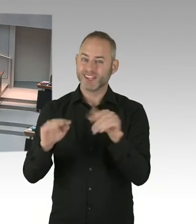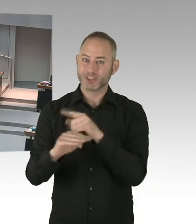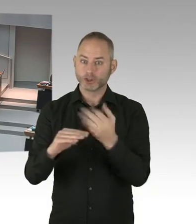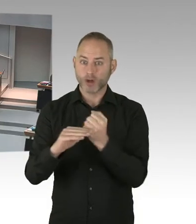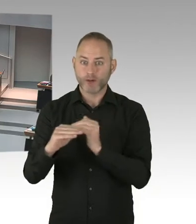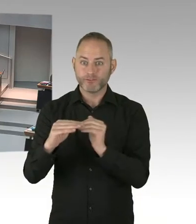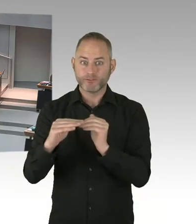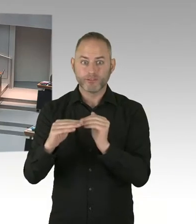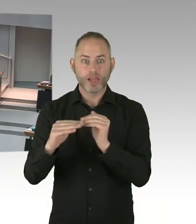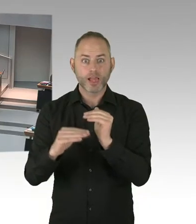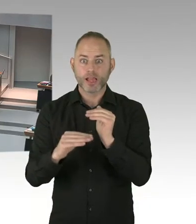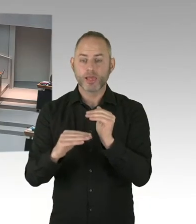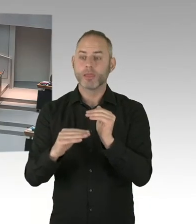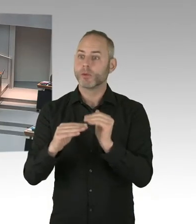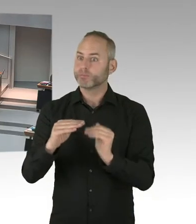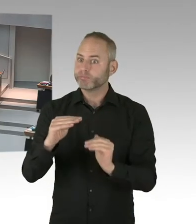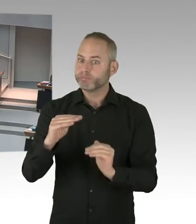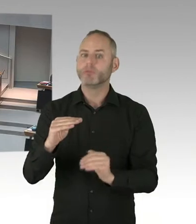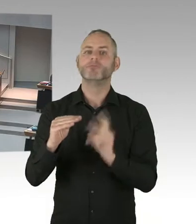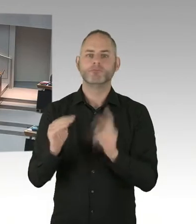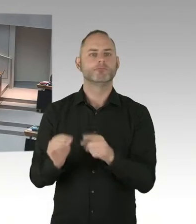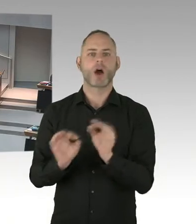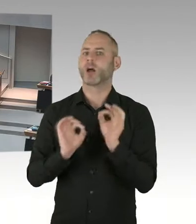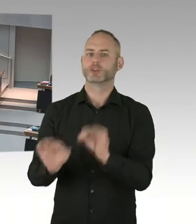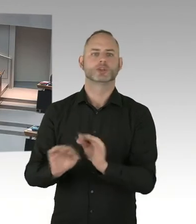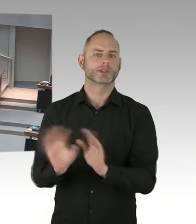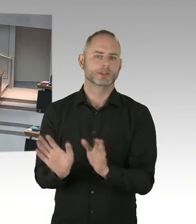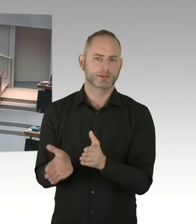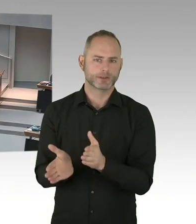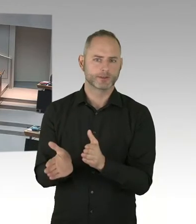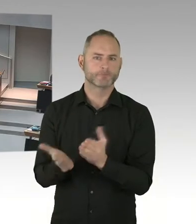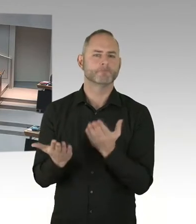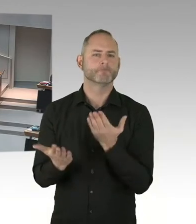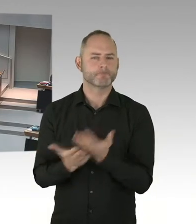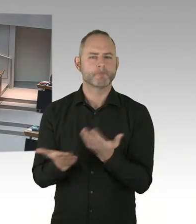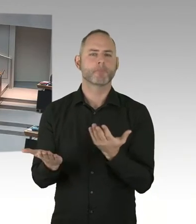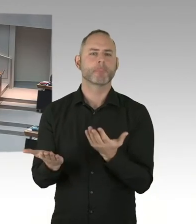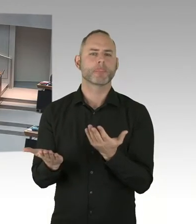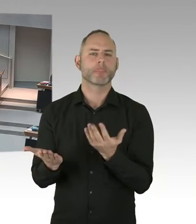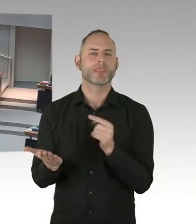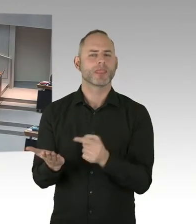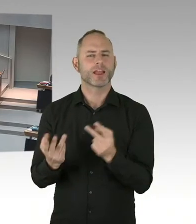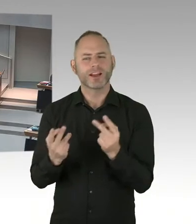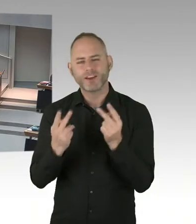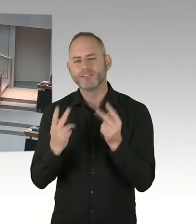die seit Jahren an dem Thema AIDS bekämpfen arbeiten, aber auch Vivantes möchte ich hervorheben, die haben das Schöneberger Modell mit initiiert